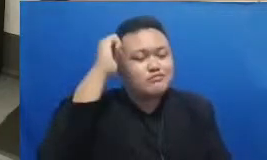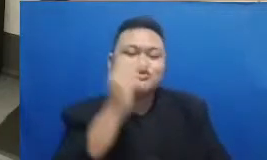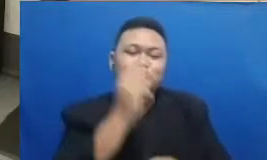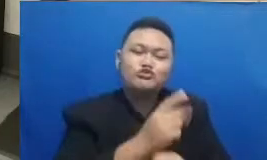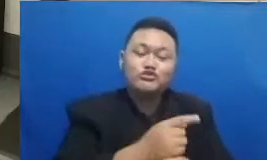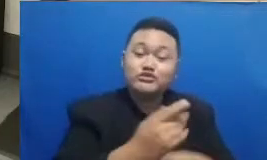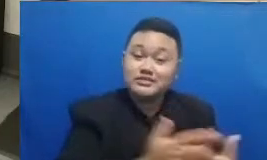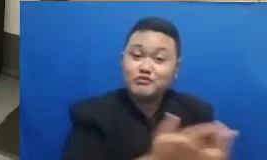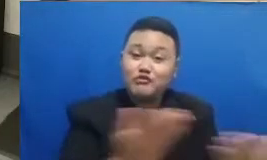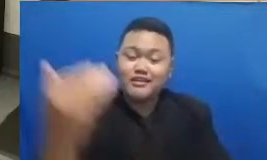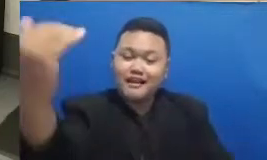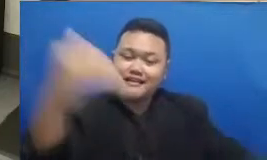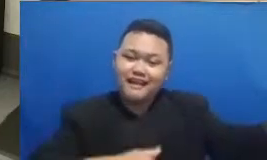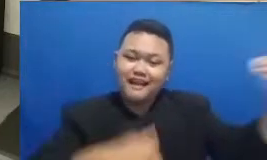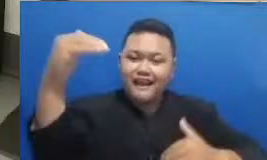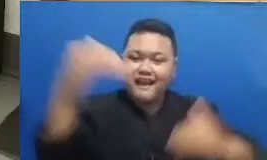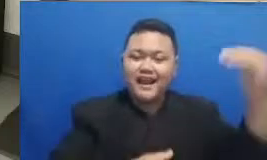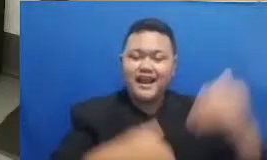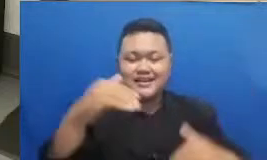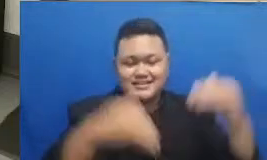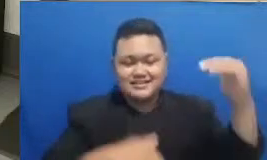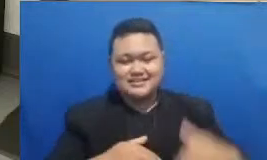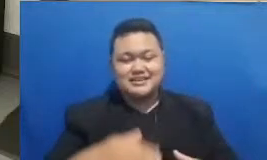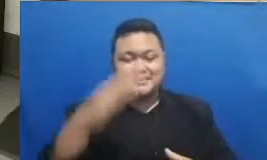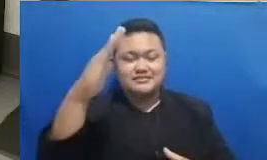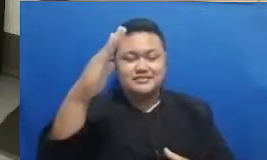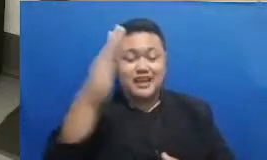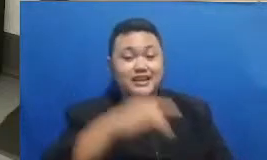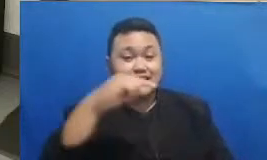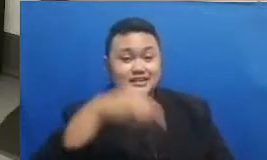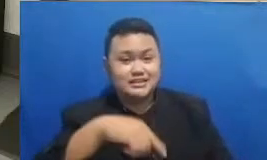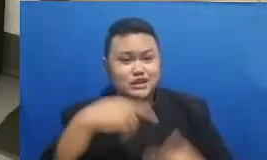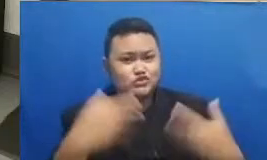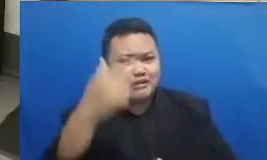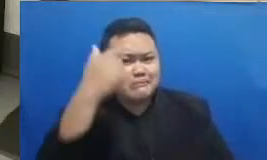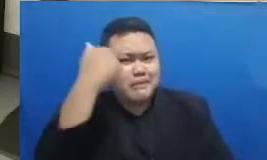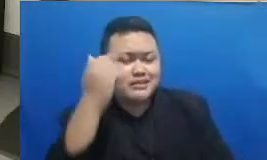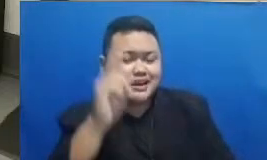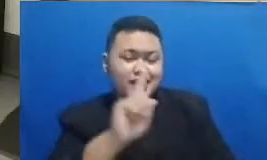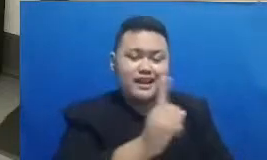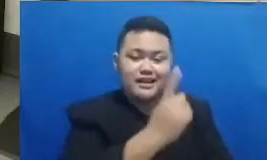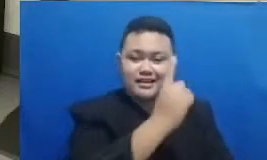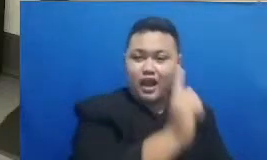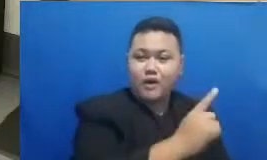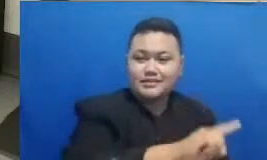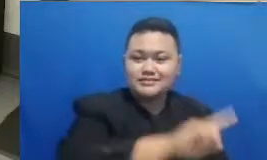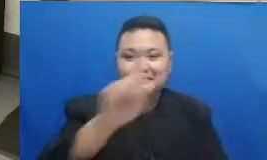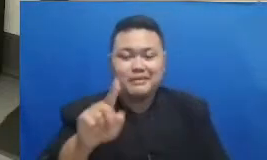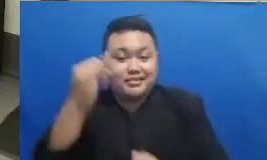pada siang hari ini yang sudah belajar dari tadi awal sampai sekarang masih terus bertahan menyerap